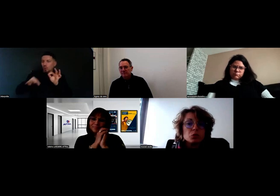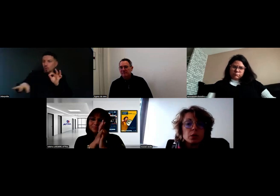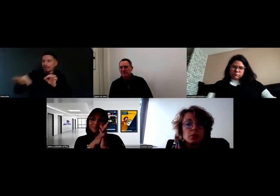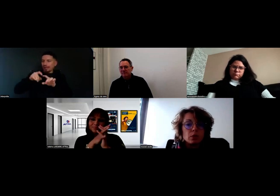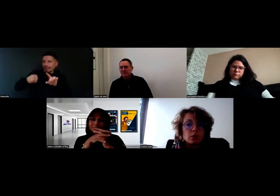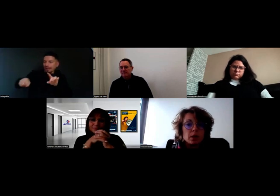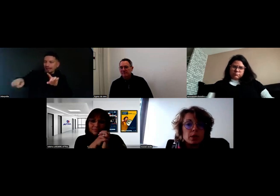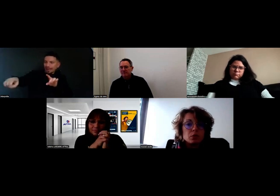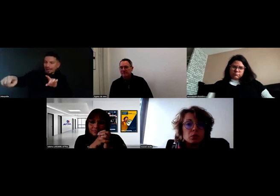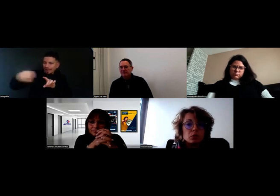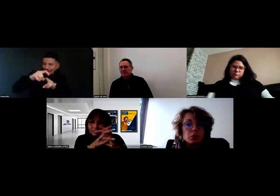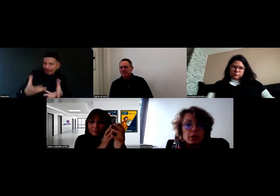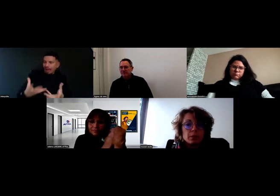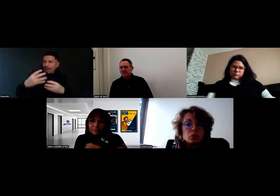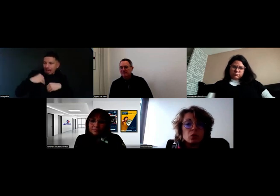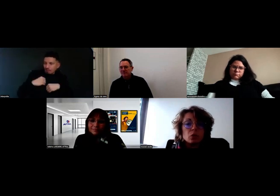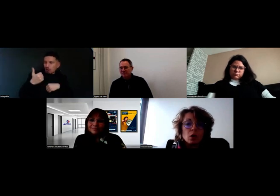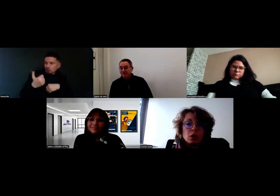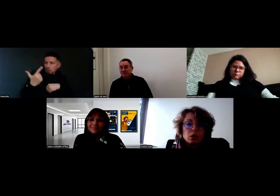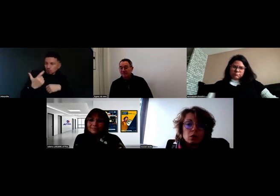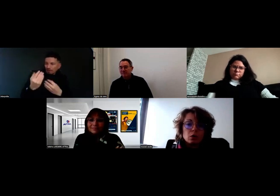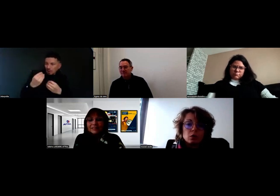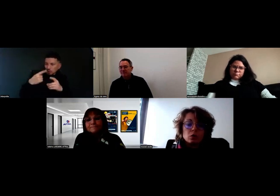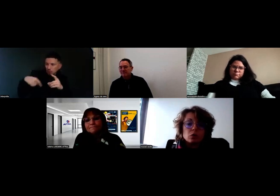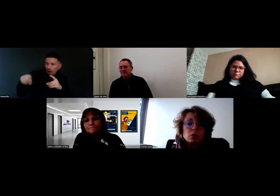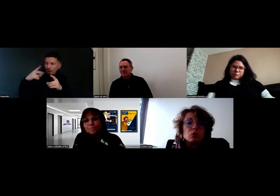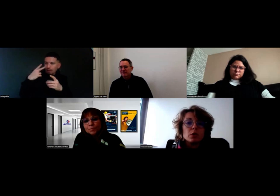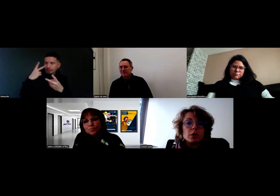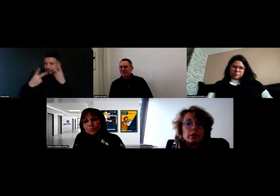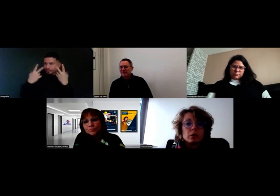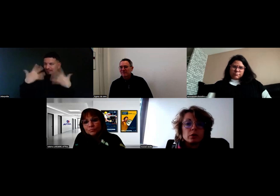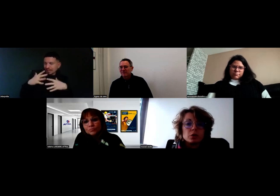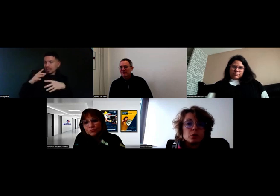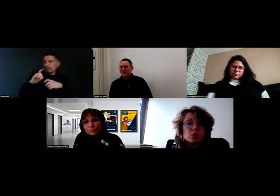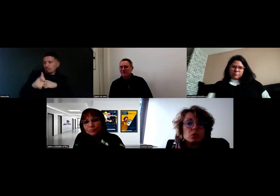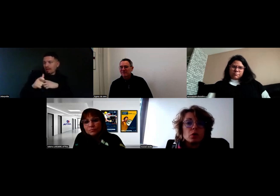il prend la place du conducteur. Parce que quand on est là depuis un an chez Boissonot,